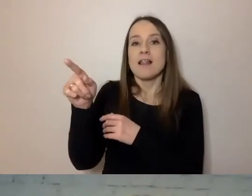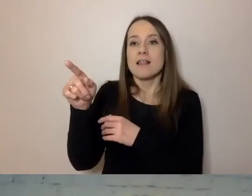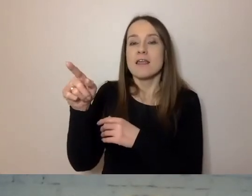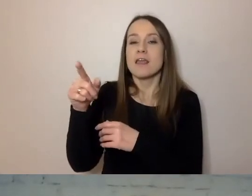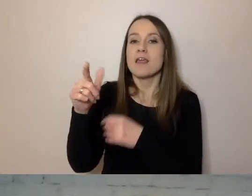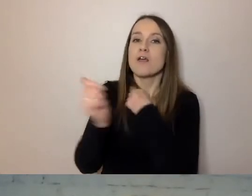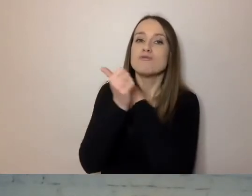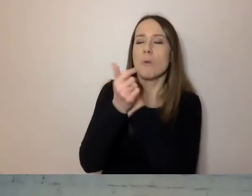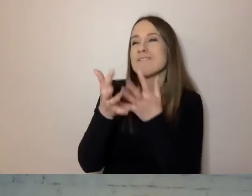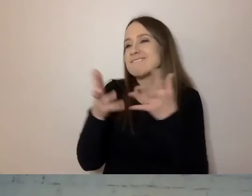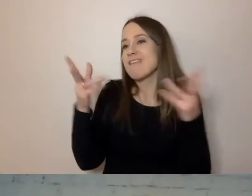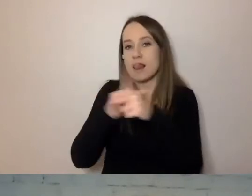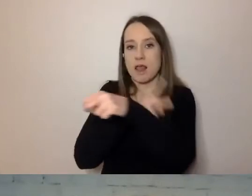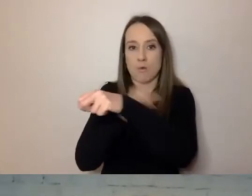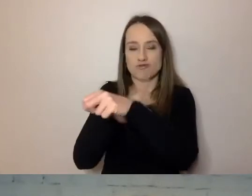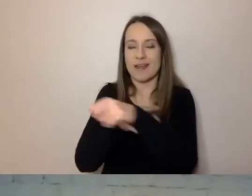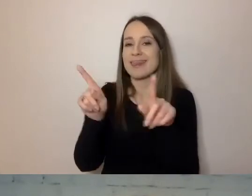Zajmowali się też nowoczesnymi metodami.